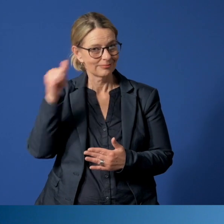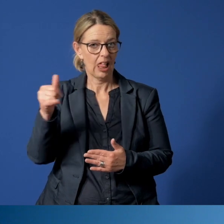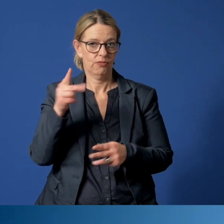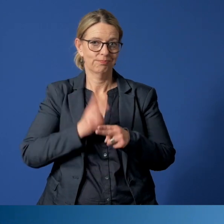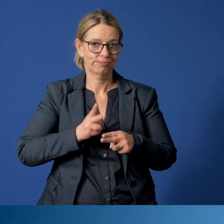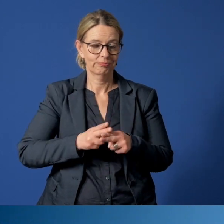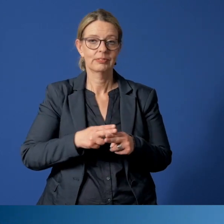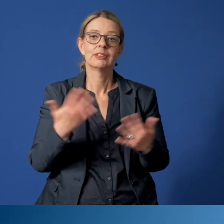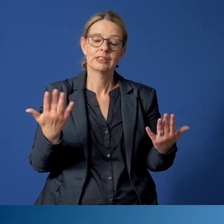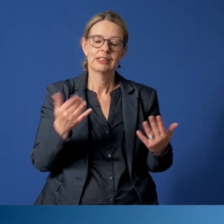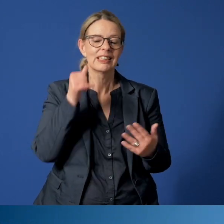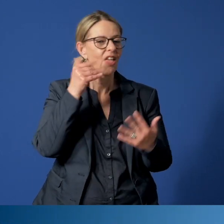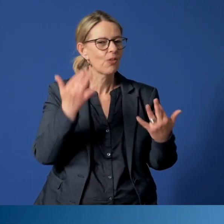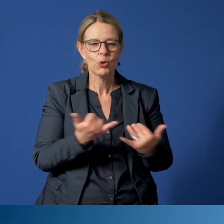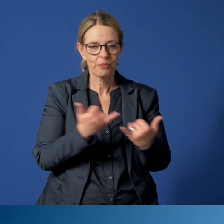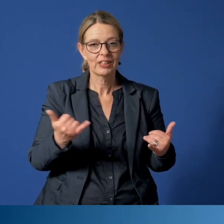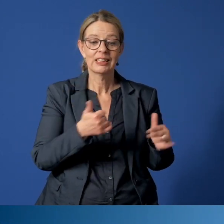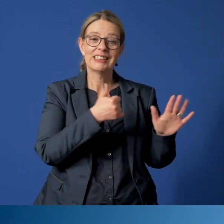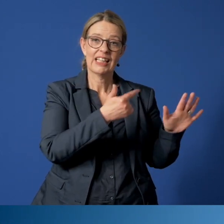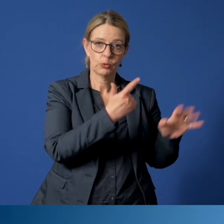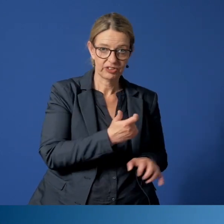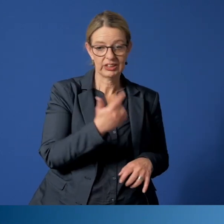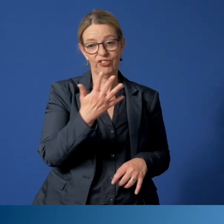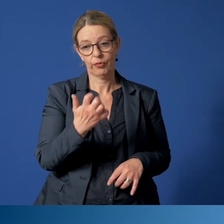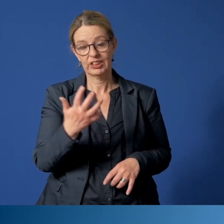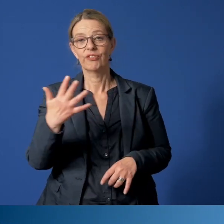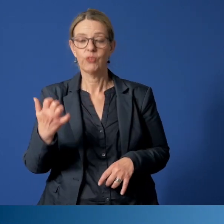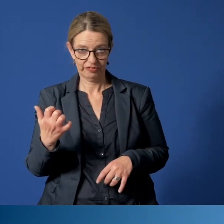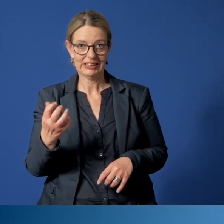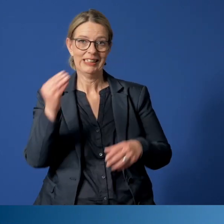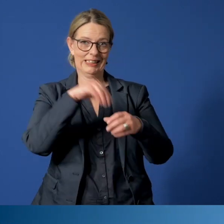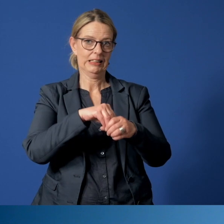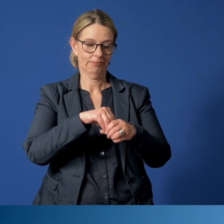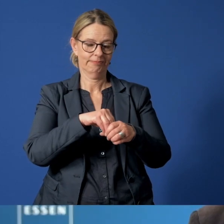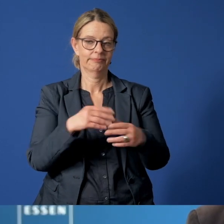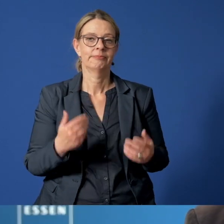unter der Rufnummer 265050 eingerichtet worden.